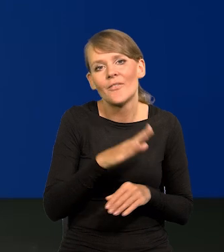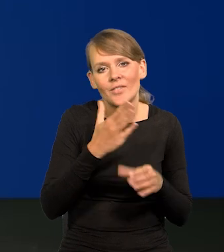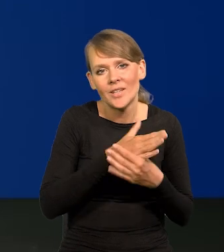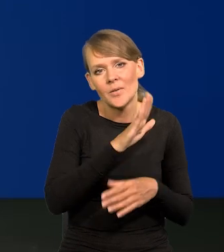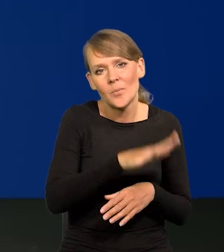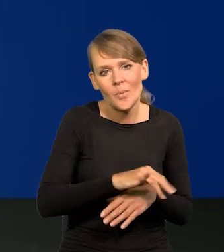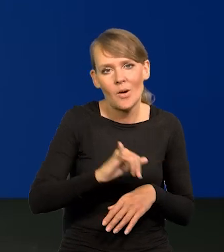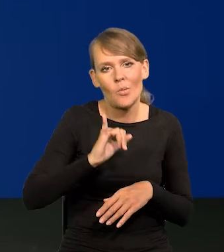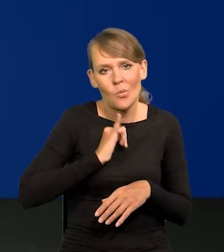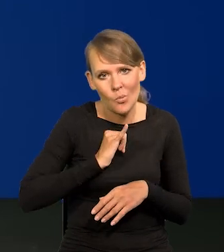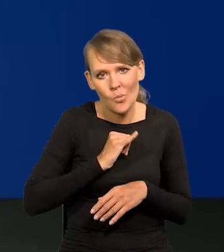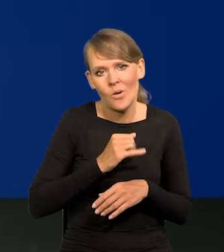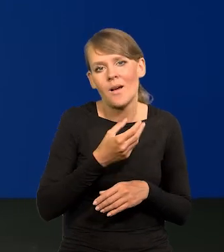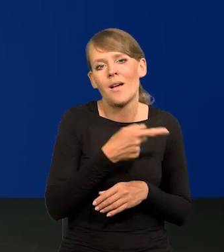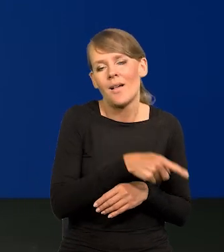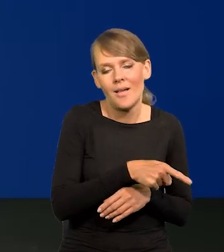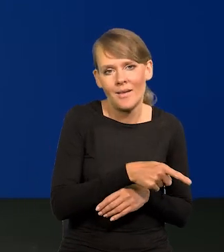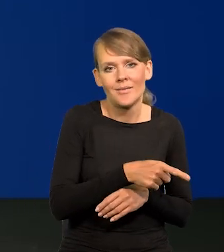w sieciach handlowych, która pozwoli to zamortyzować.